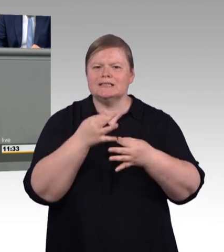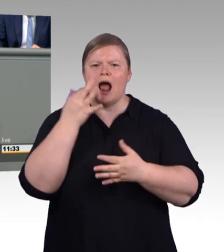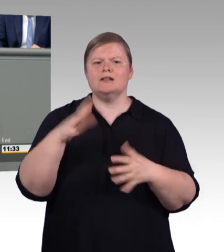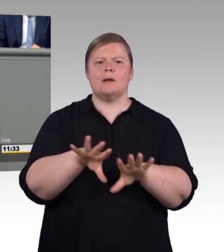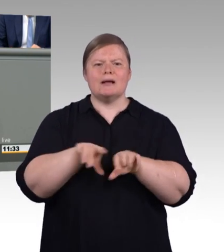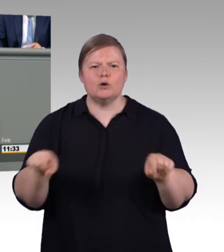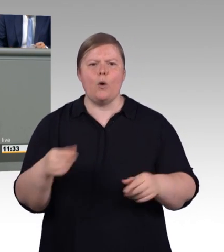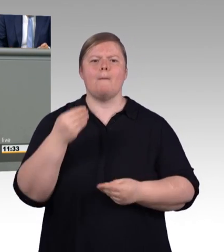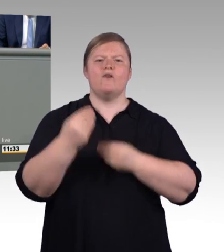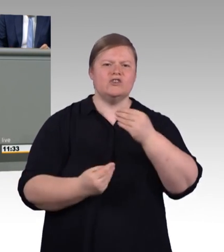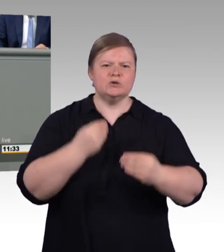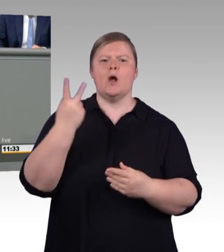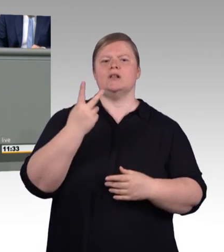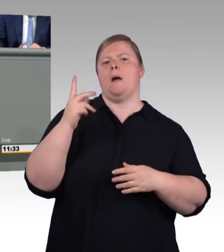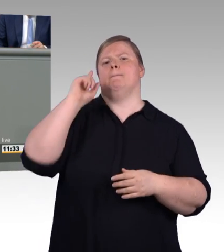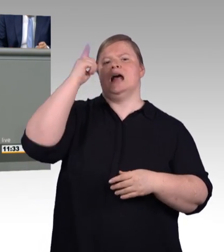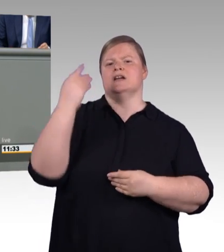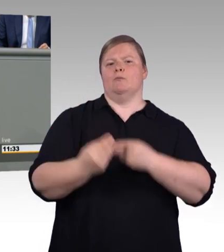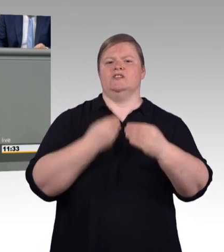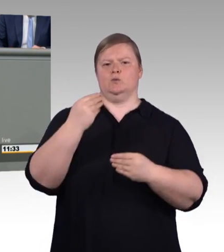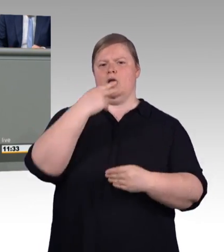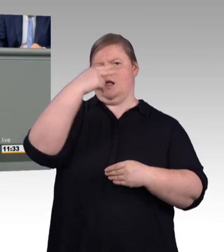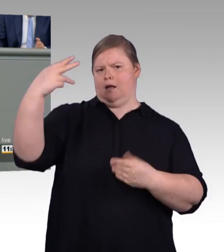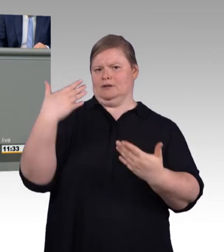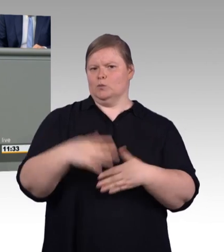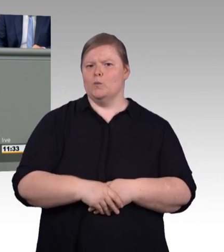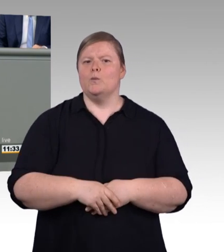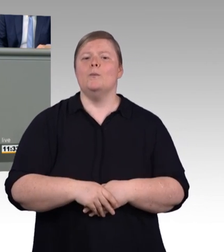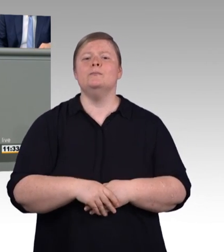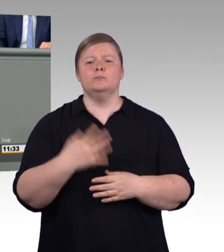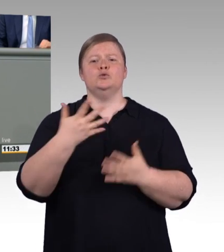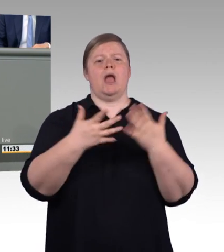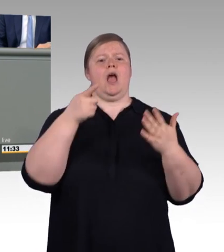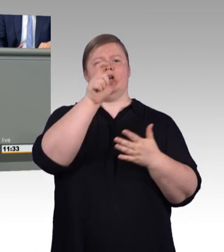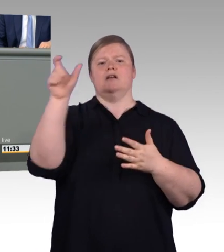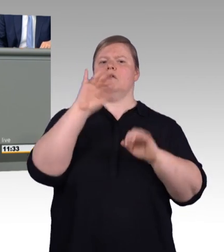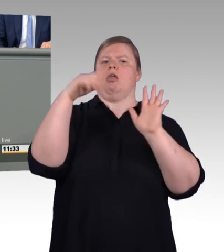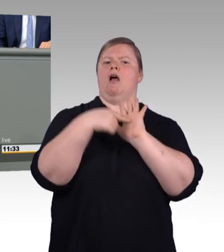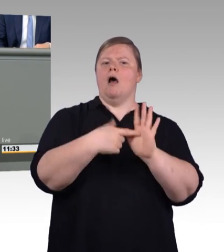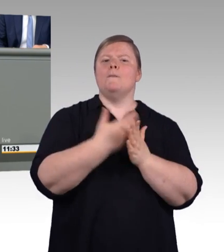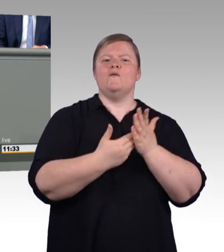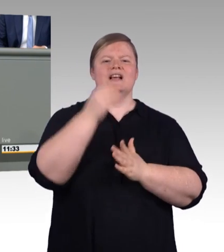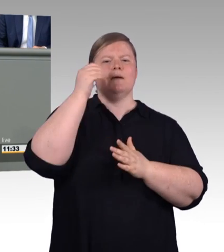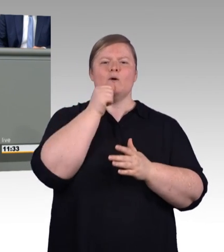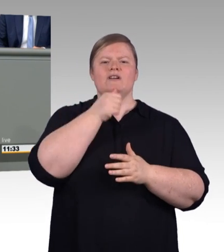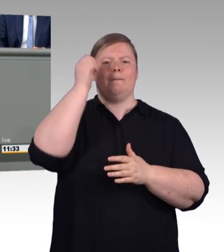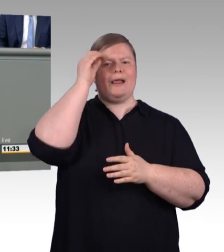So stärken wir die berufliche Bildung als Marke, so stärken wir Karrierechancen, so stärken wir den Arbeitsmarkt und so leisten wir